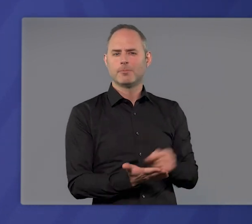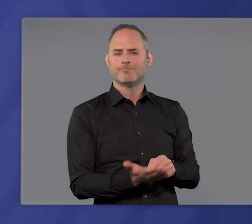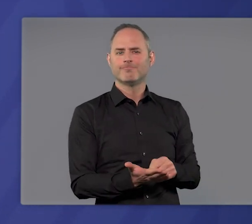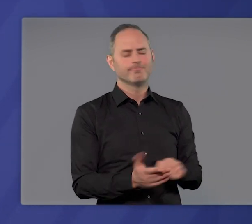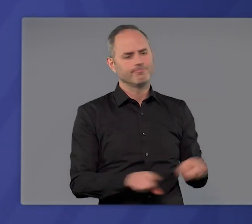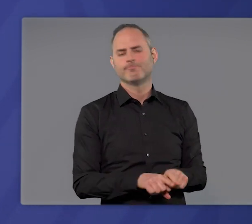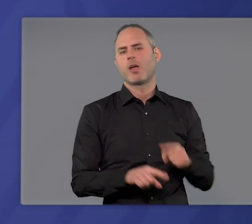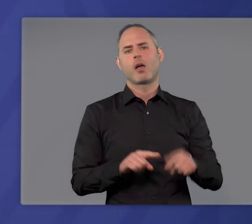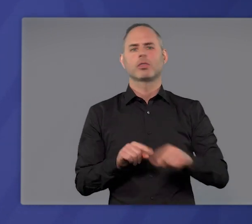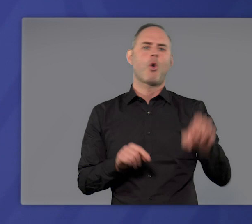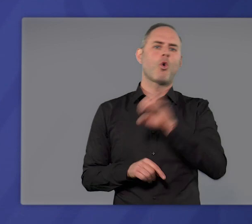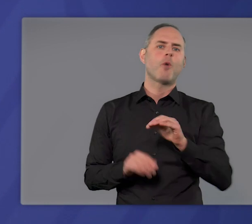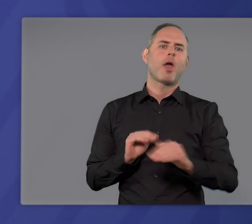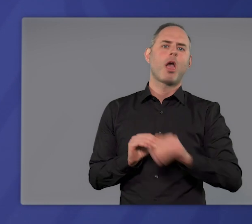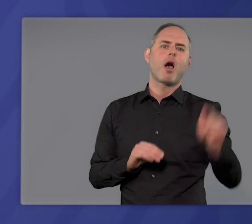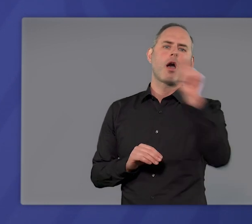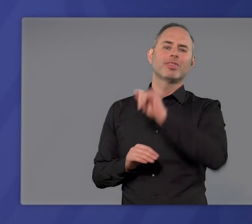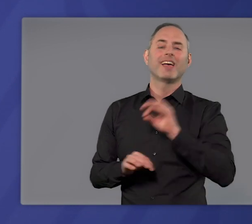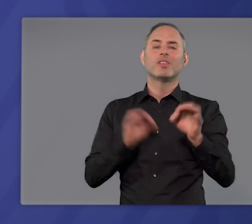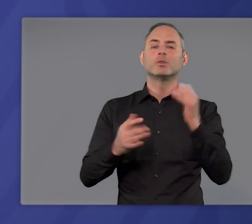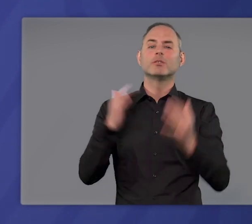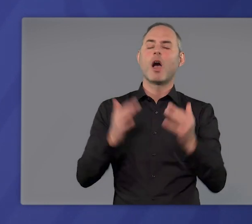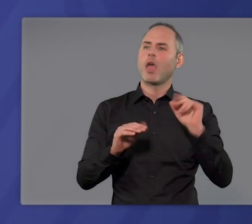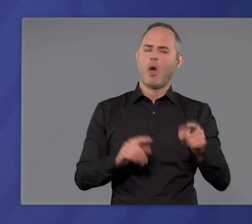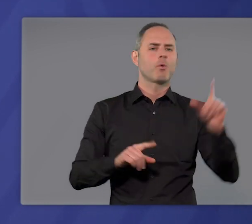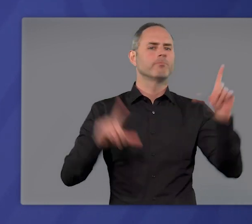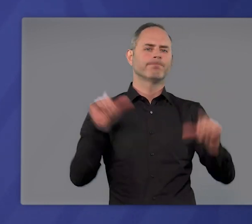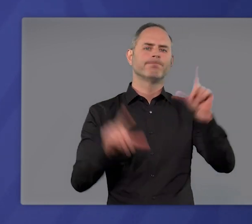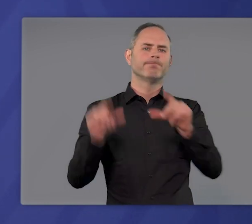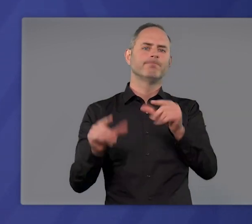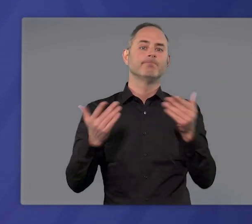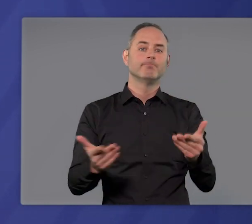die auch in anderen europäischen Ländern die Infektionszahlen deutlich gesenkt haben.